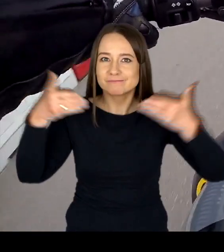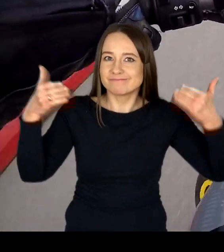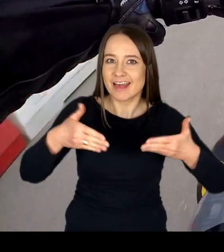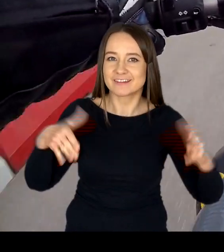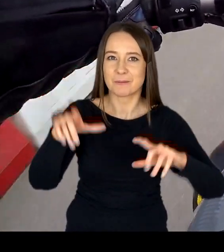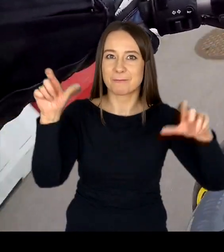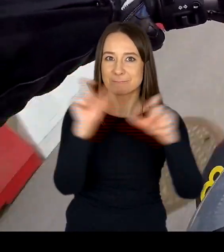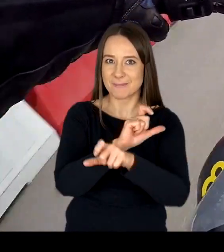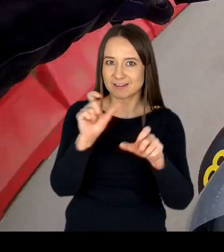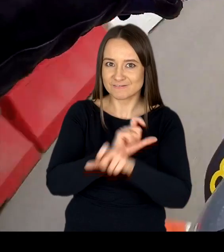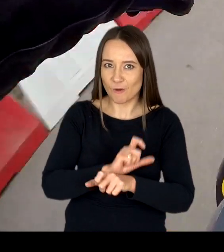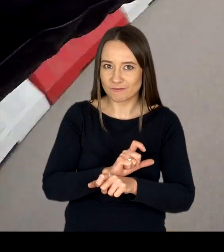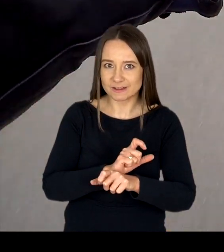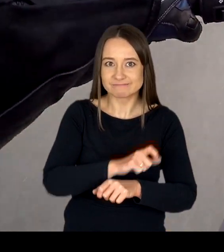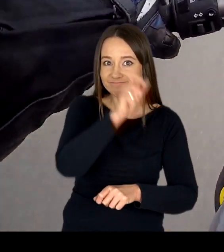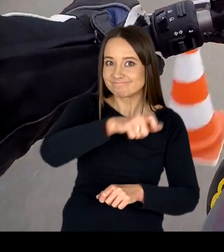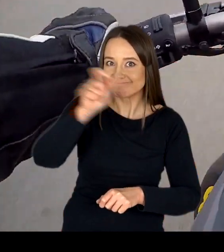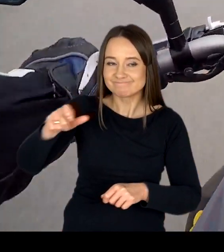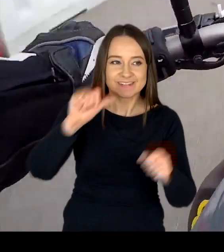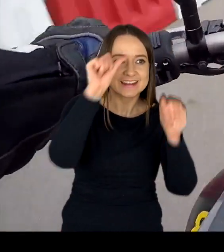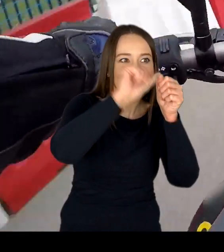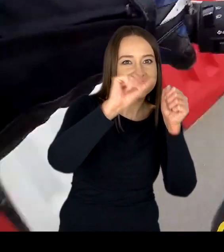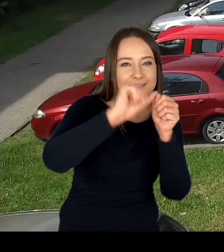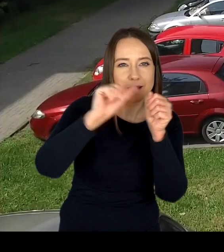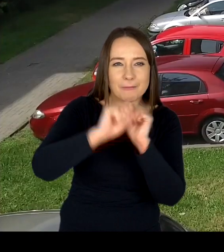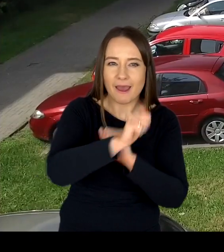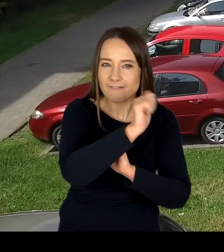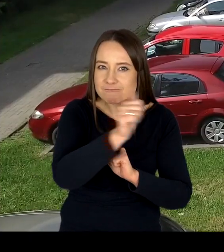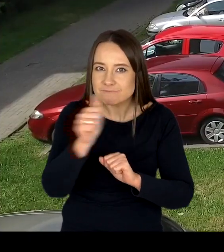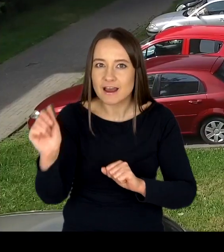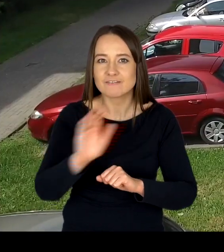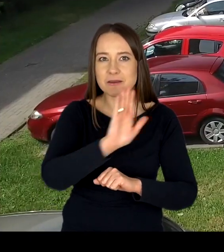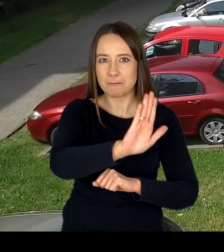sprawdzających kwalifikacje osób ubiegających się o uprawnienia